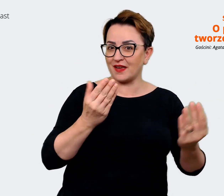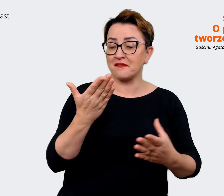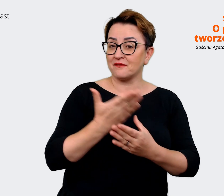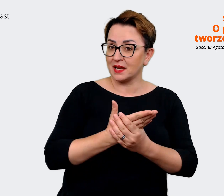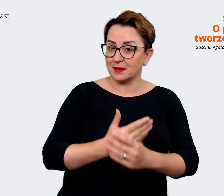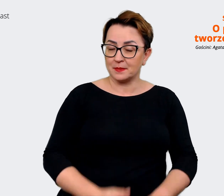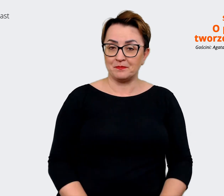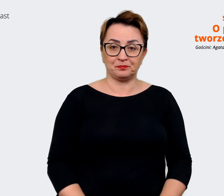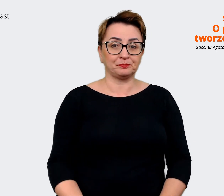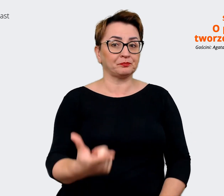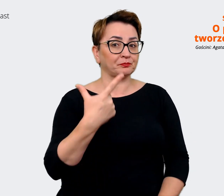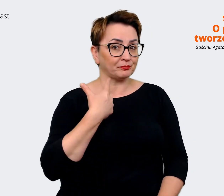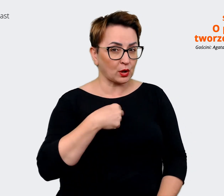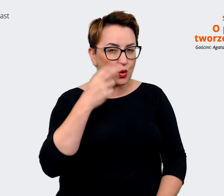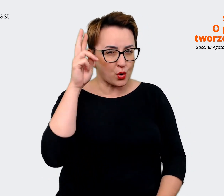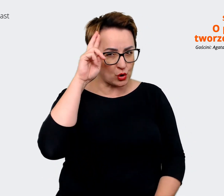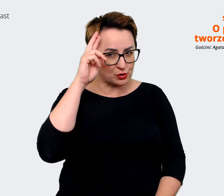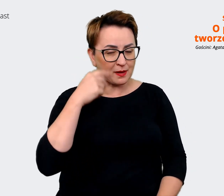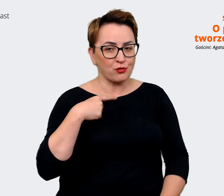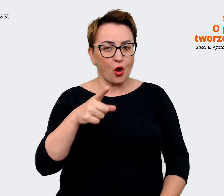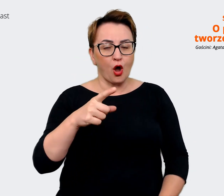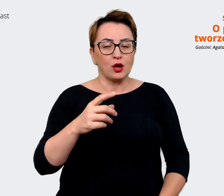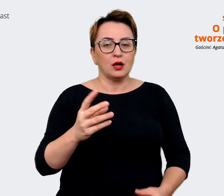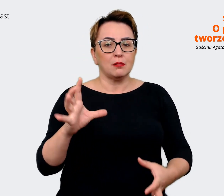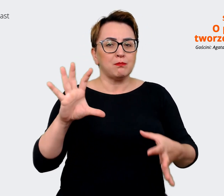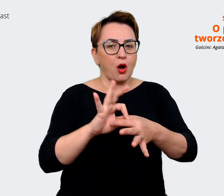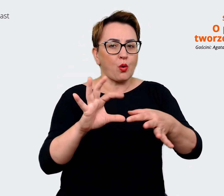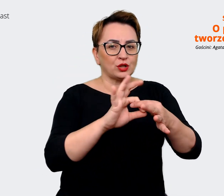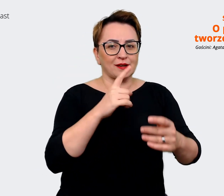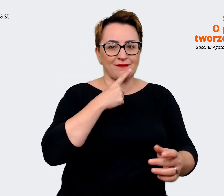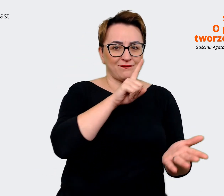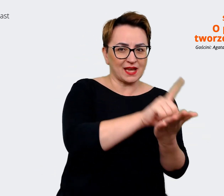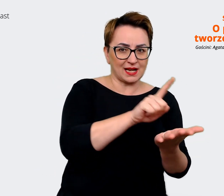Agata: Dobrych match'ów, tak. Prowadzący: Dobrych match'ów. Jasne,